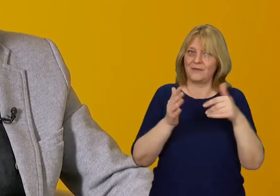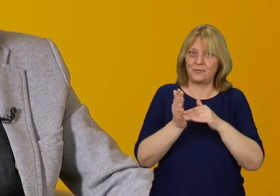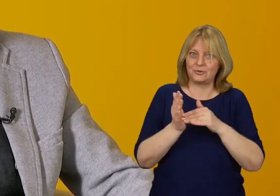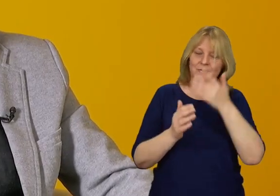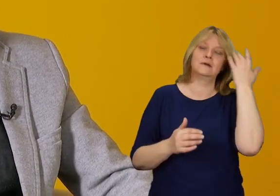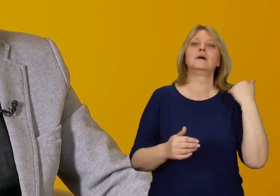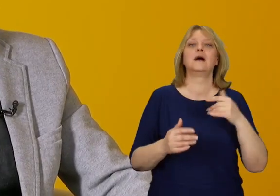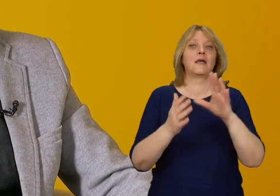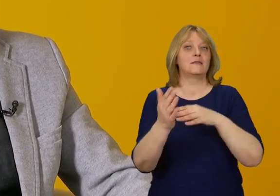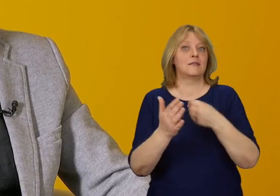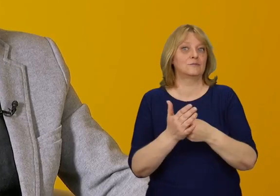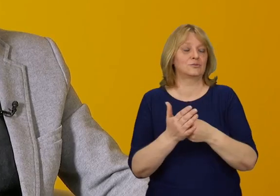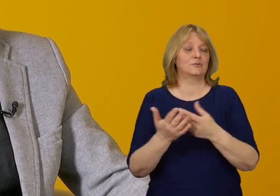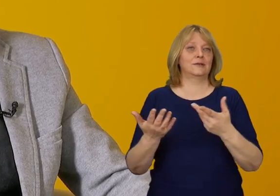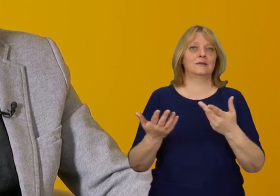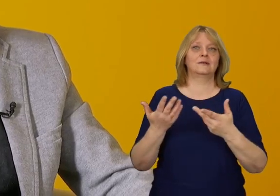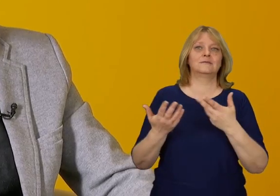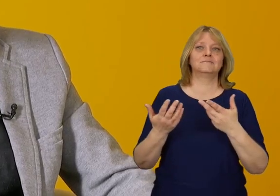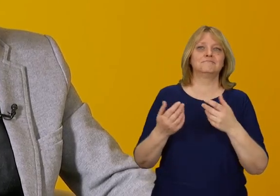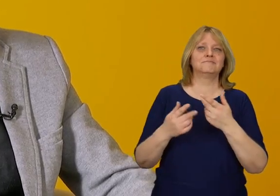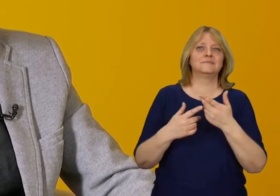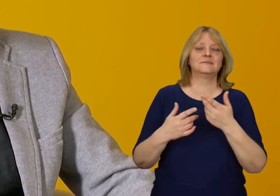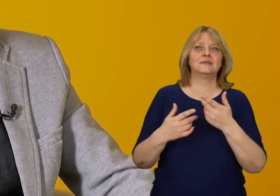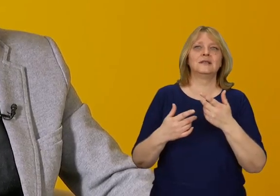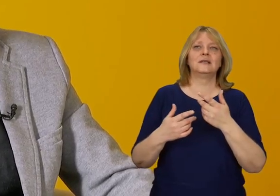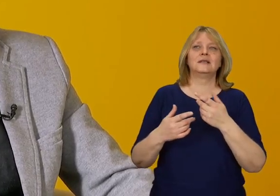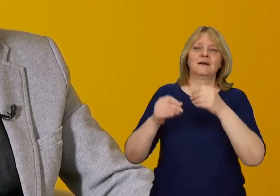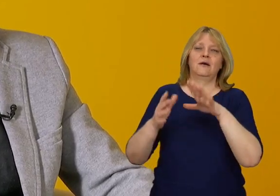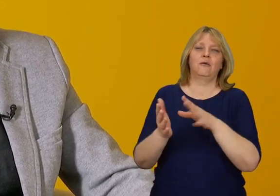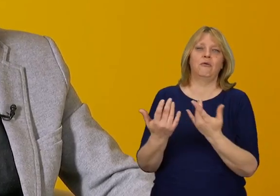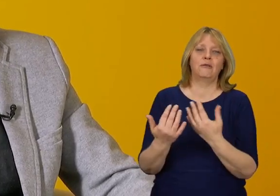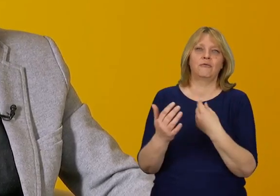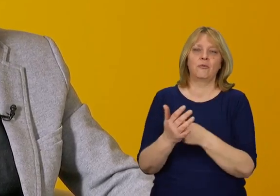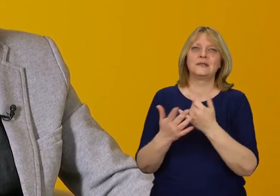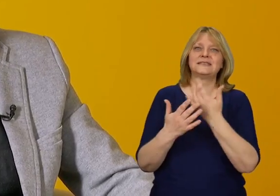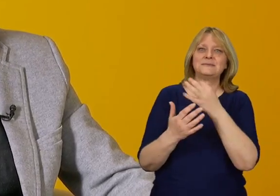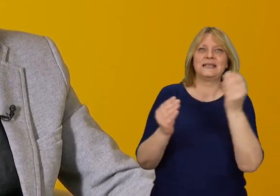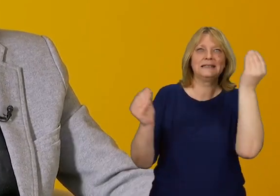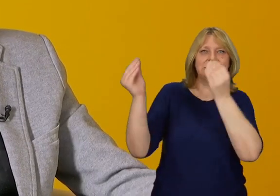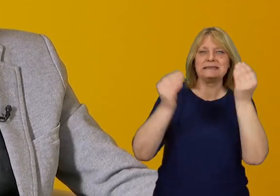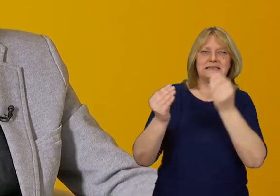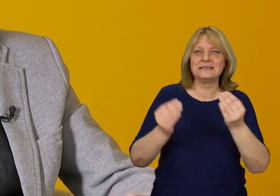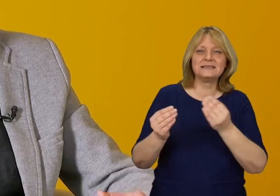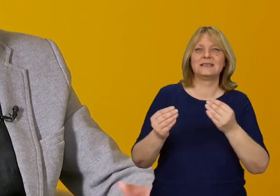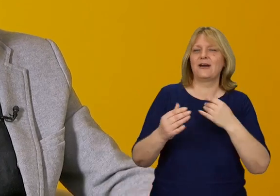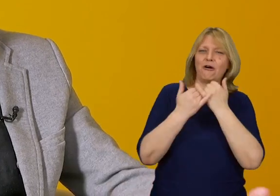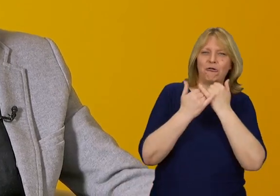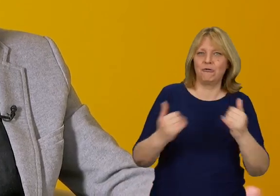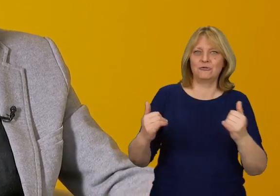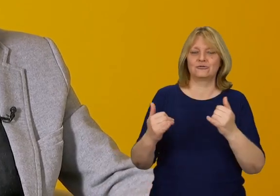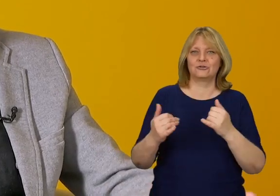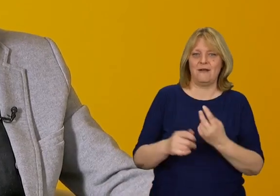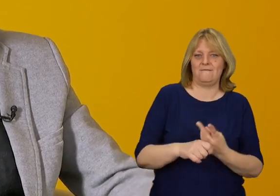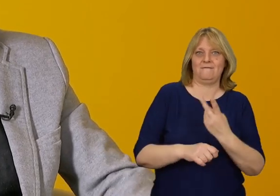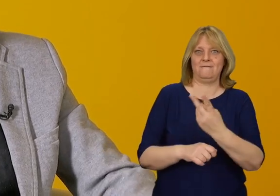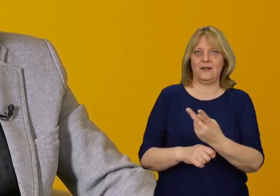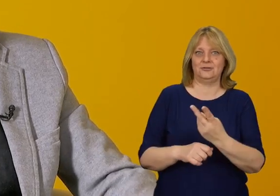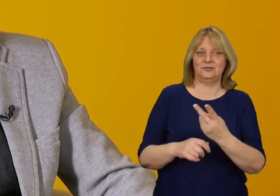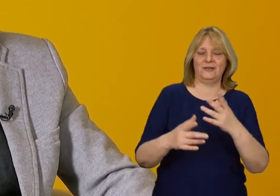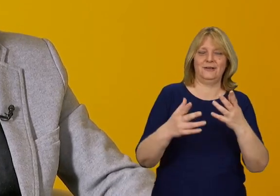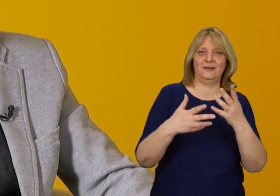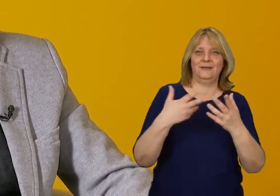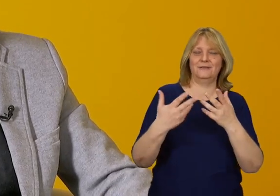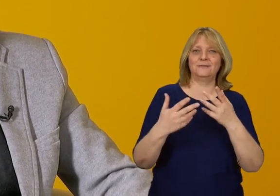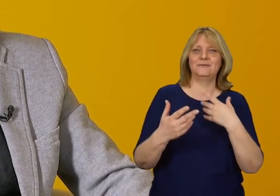gdzie na przykład zamiast katalogowego rozwiązania mamy instalacje pozwalające na różnorakie wejście w interakcję.